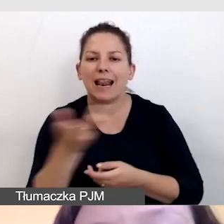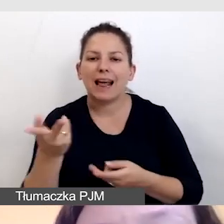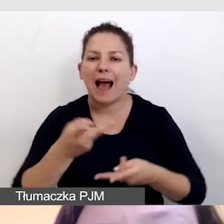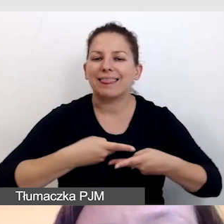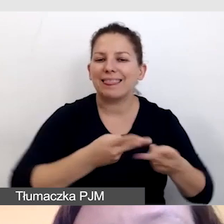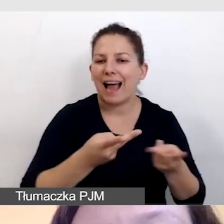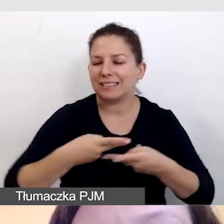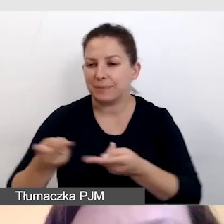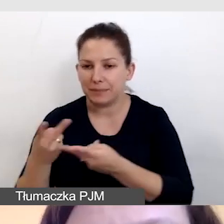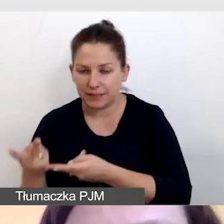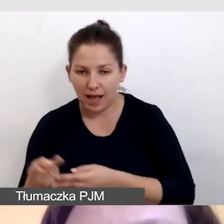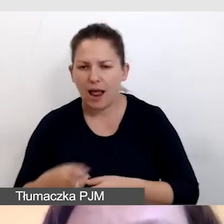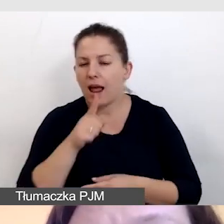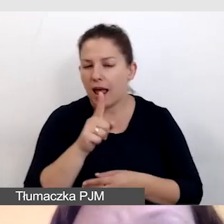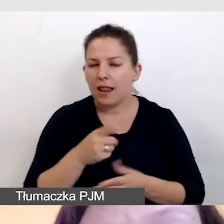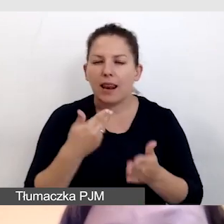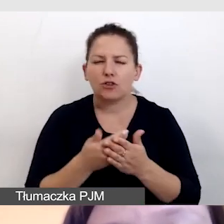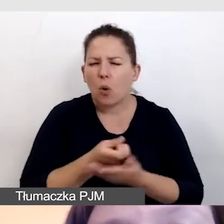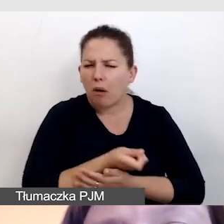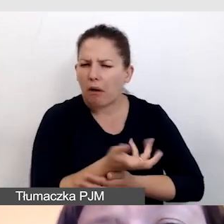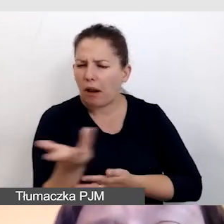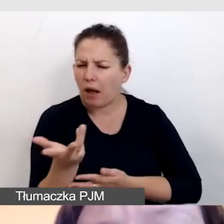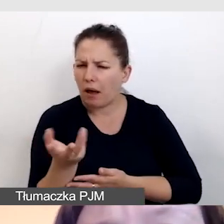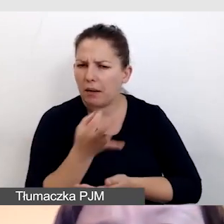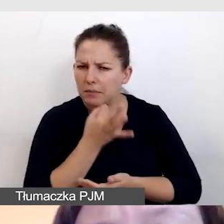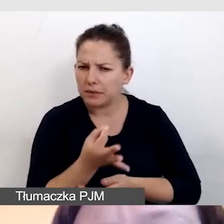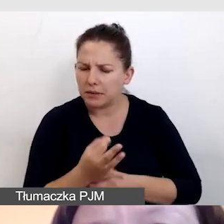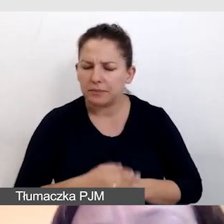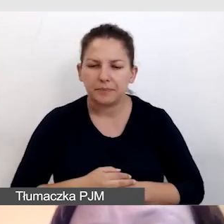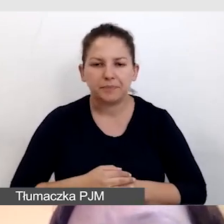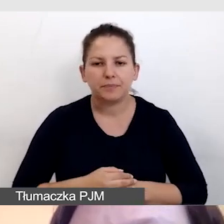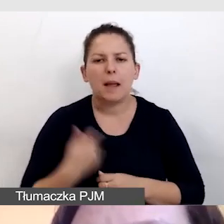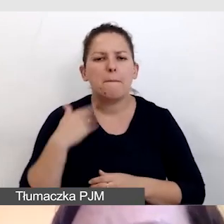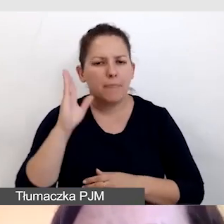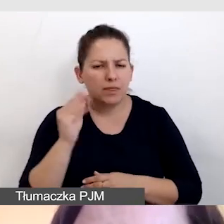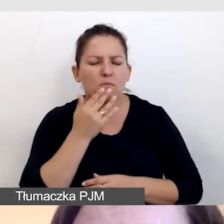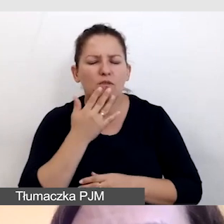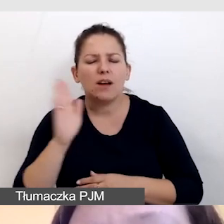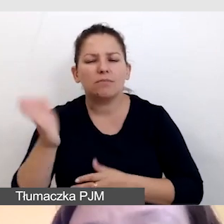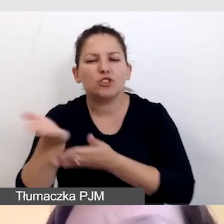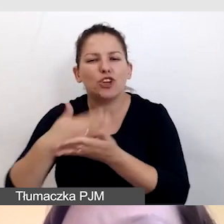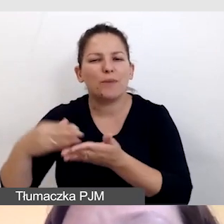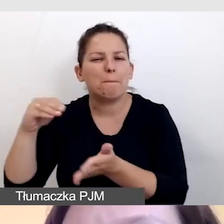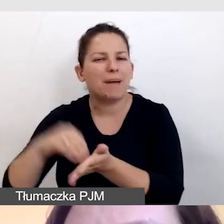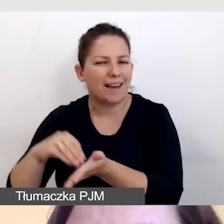Dlaczego kilka, będę jeszcze mówiła w części praktycznej. Musimy zapamiętać,